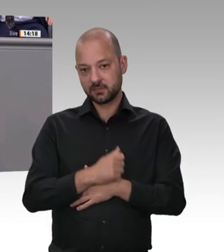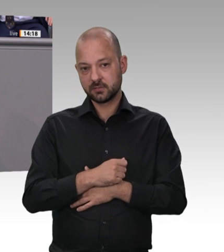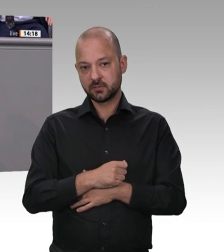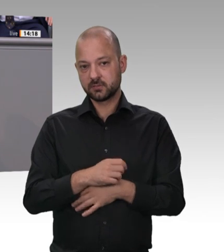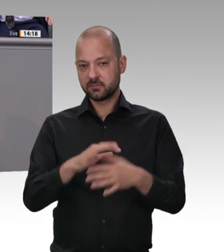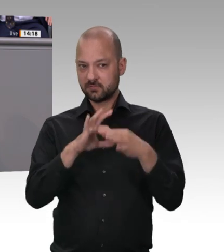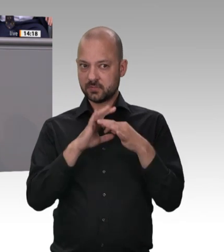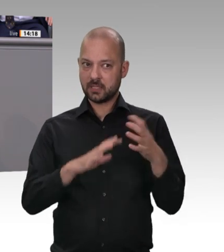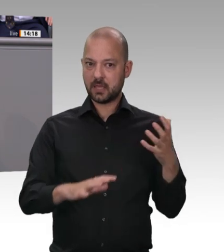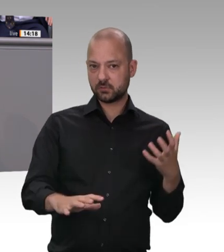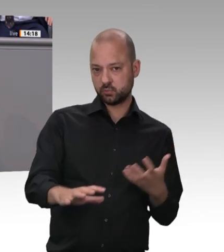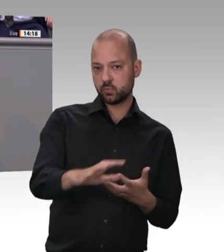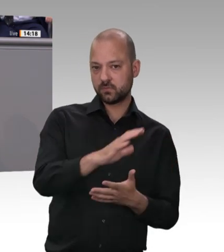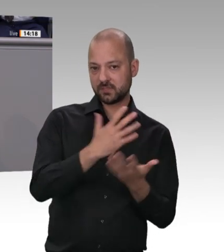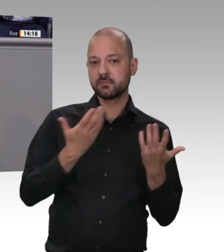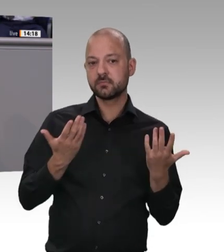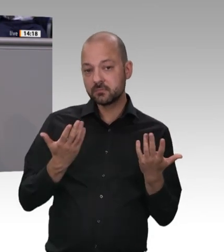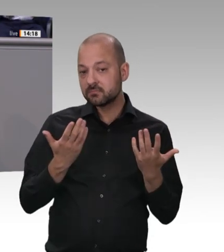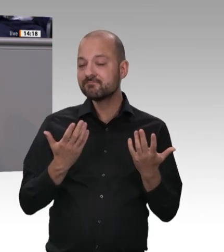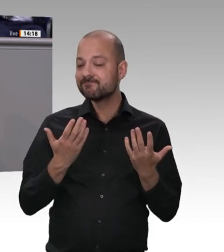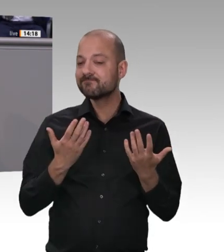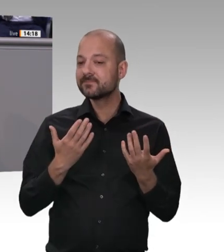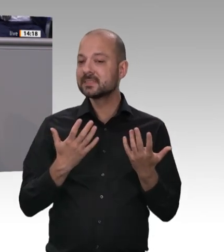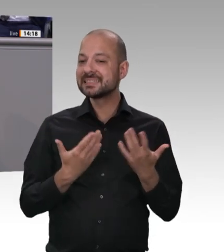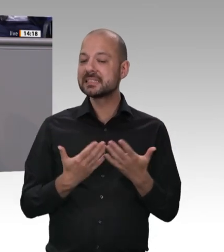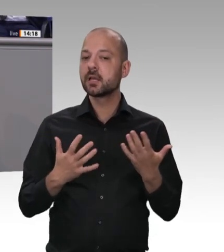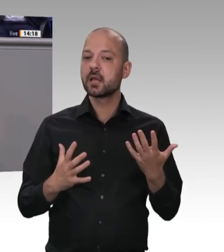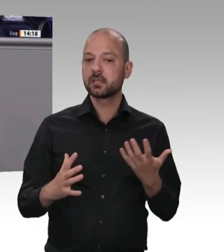Gesundheitsrisiko für die Bevölkerung geworden ist, und der Tatsache, dass ganze